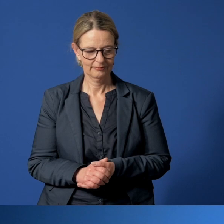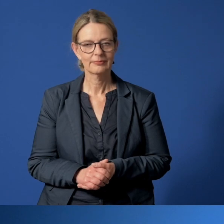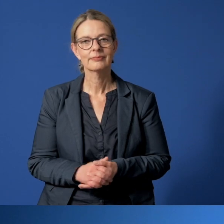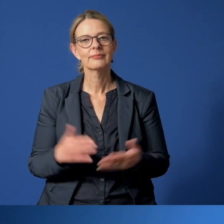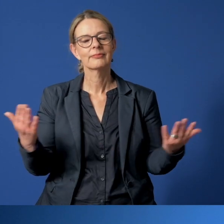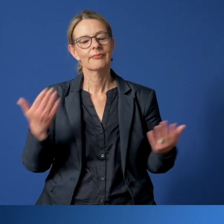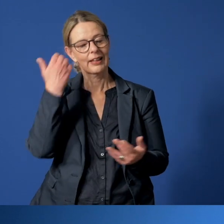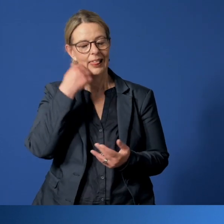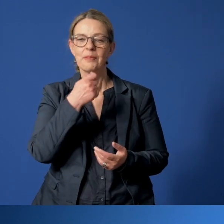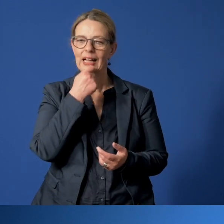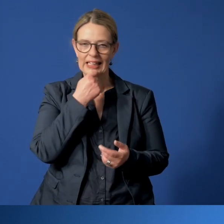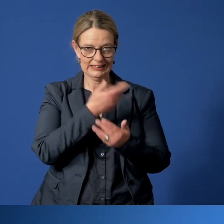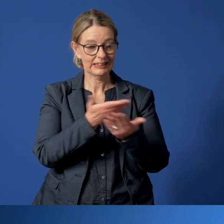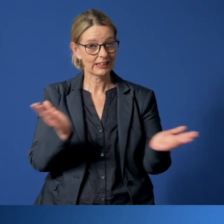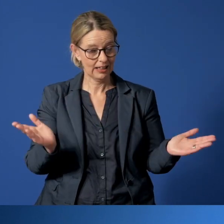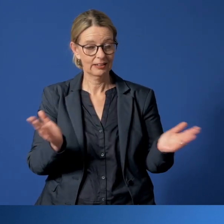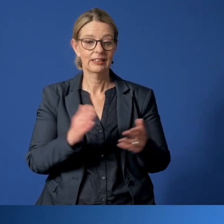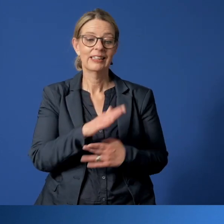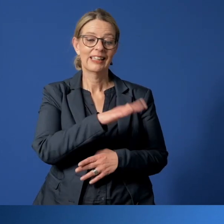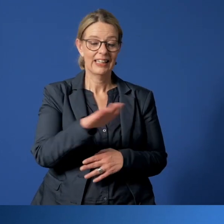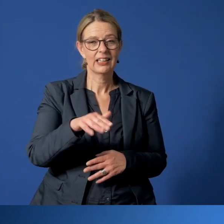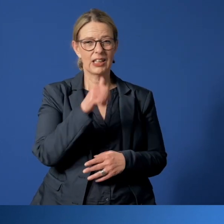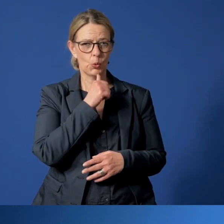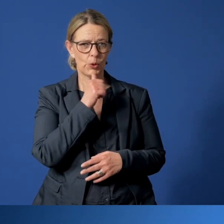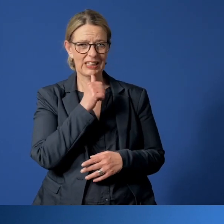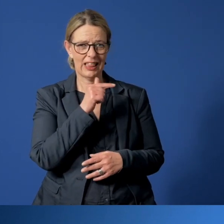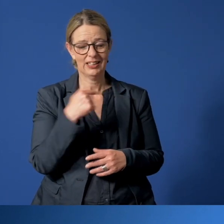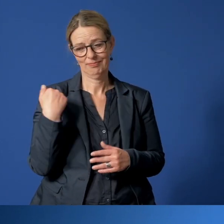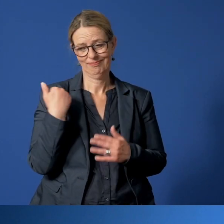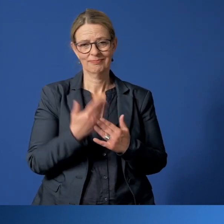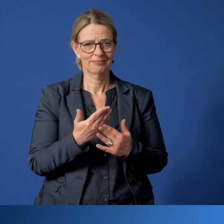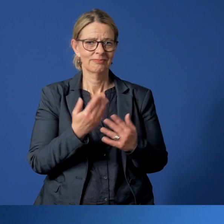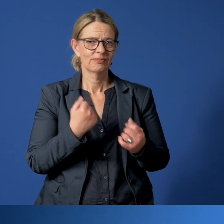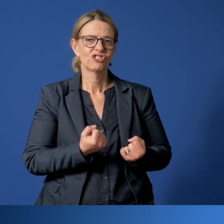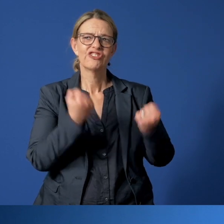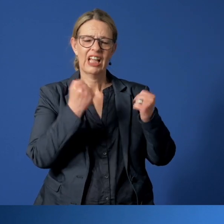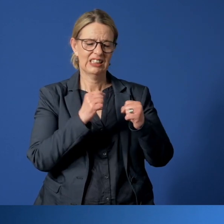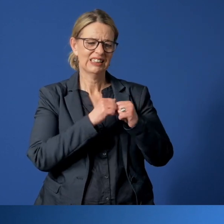Liebe Essenerinnen und Essener, für Kinder und Jugendliche, die sich in einer schwierigen Lebenssituation befinden